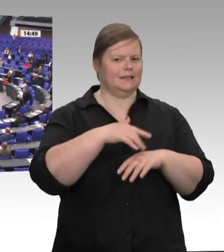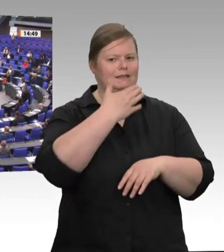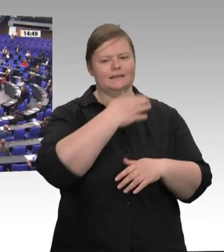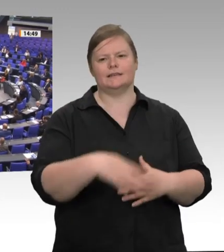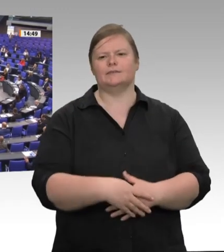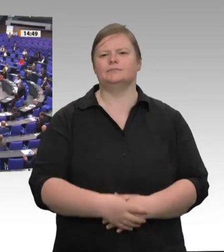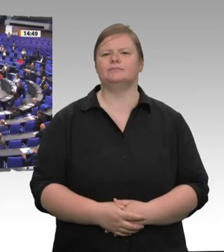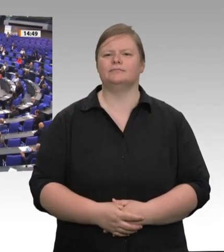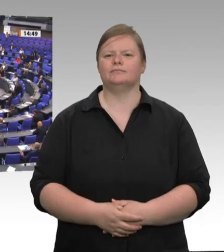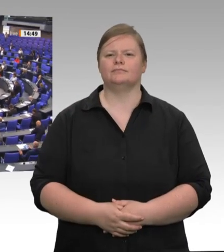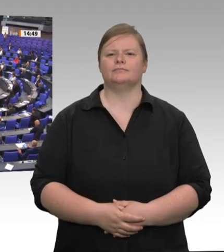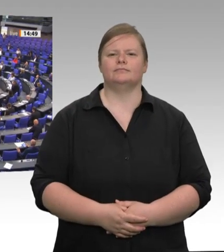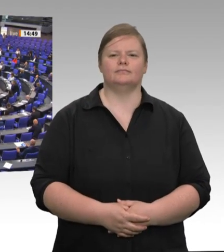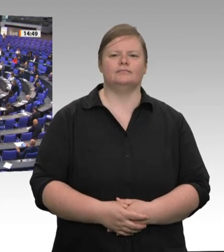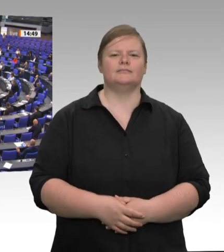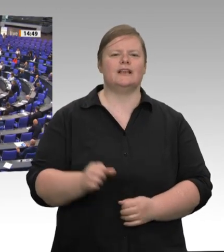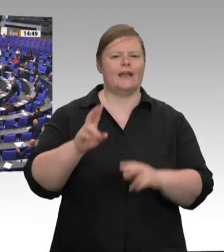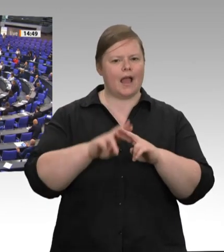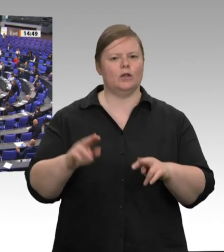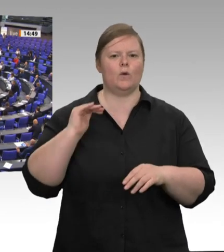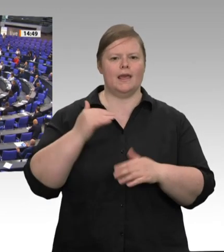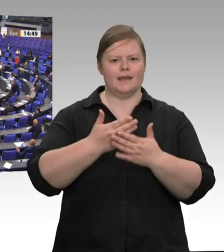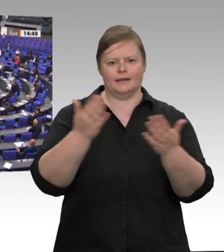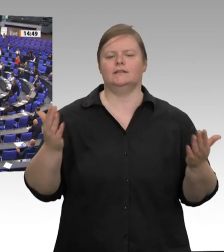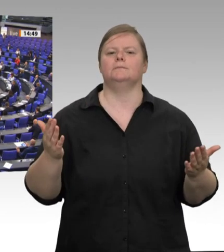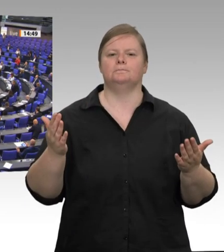und Tier aus. Mein Fraktionskollege Klaus Ernst hat vor sieben Jahren genau hier